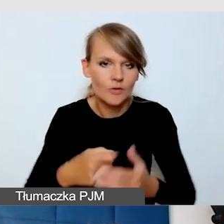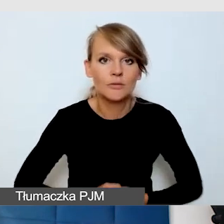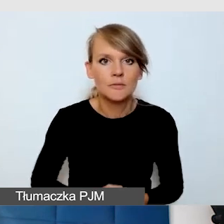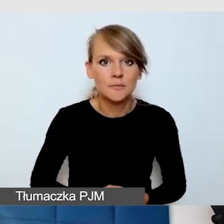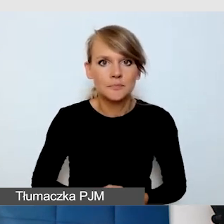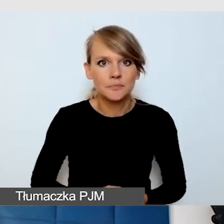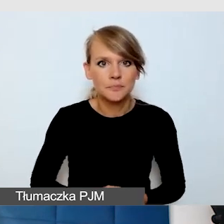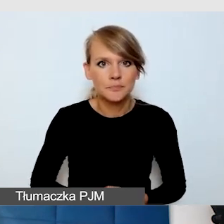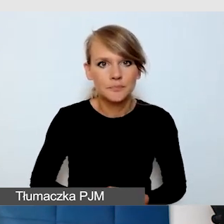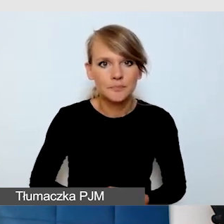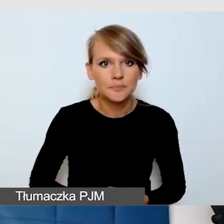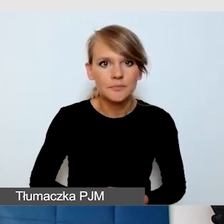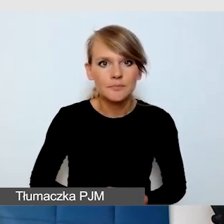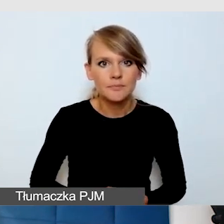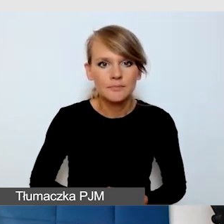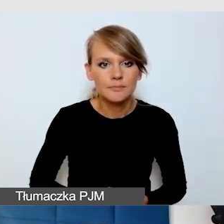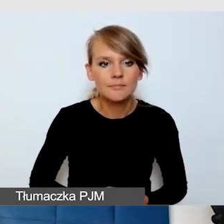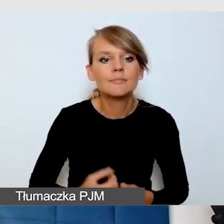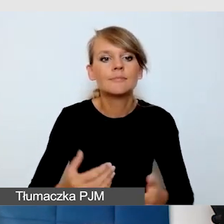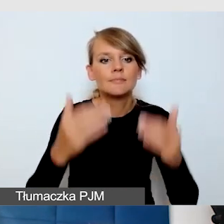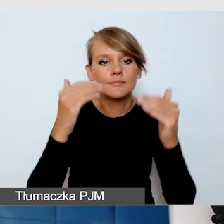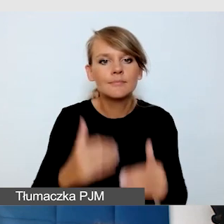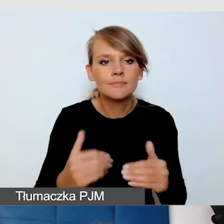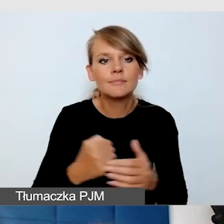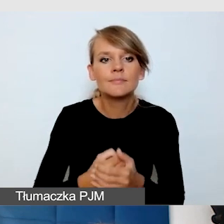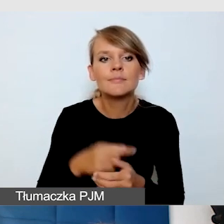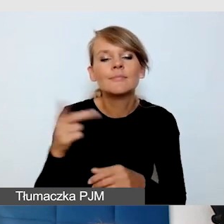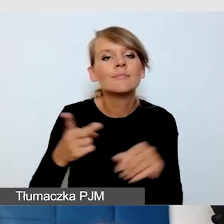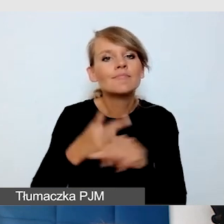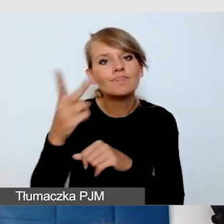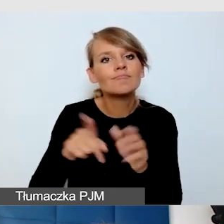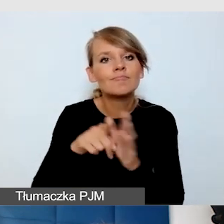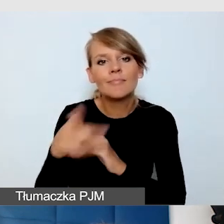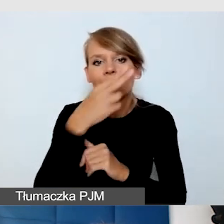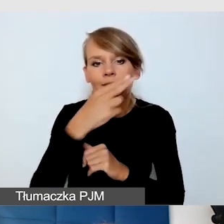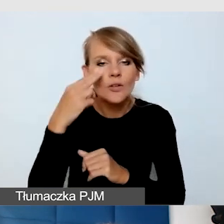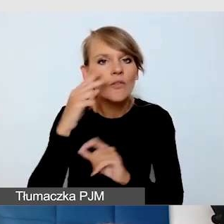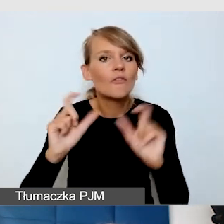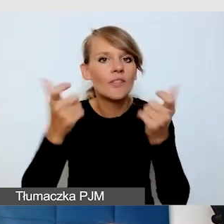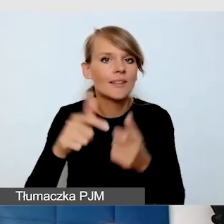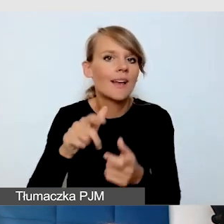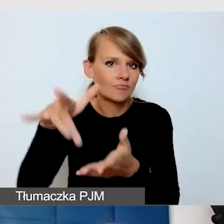Dostępność dla niewidomych podczas wydarzeń stacjonarnych. Jakie są nasze doświadczenia?